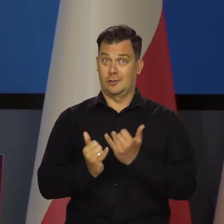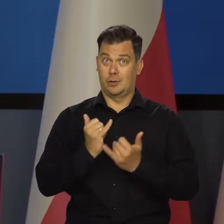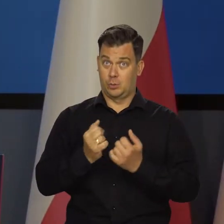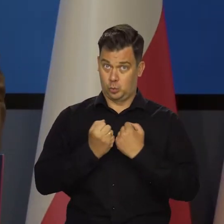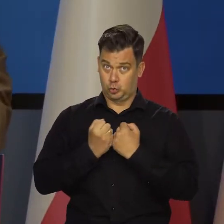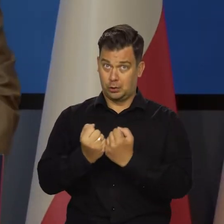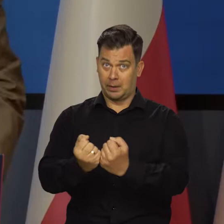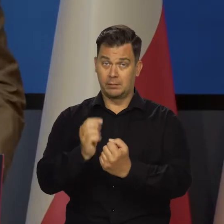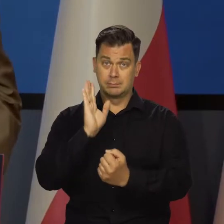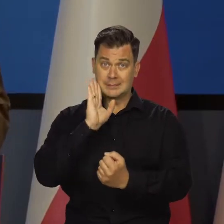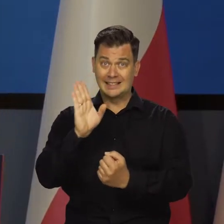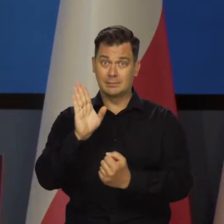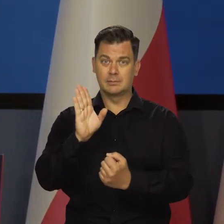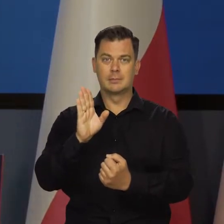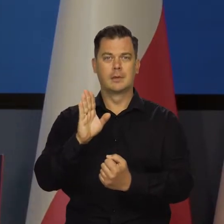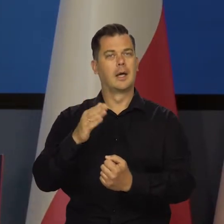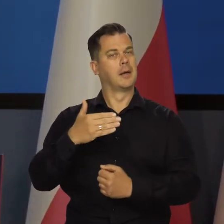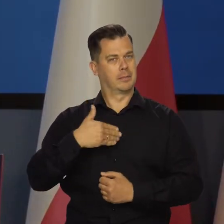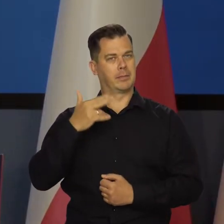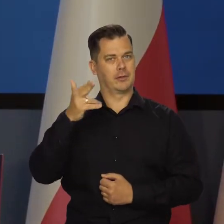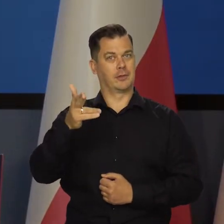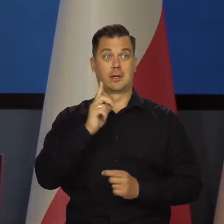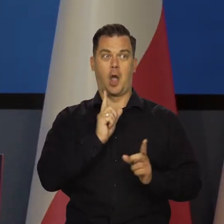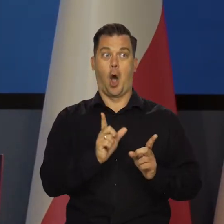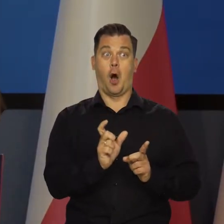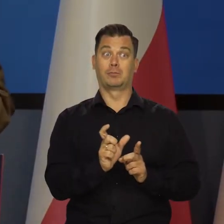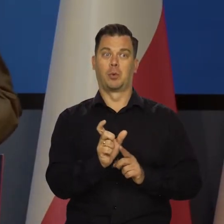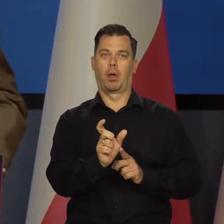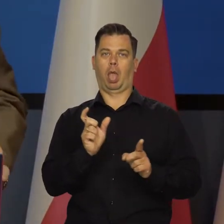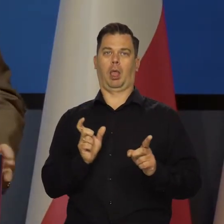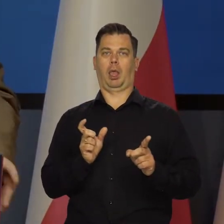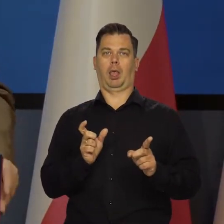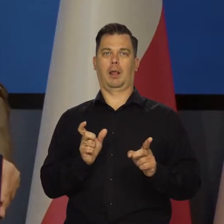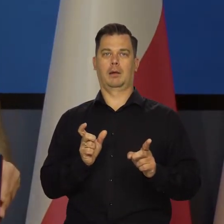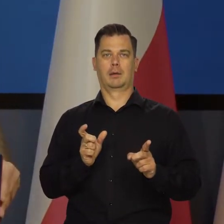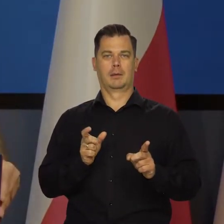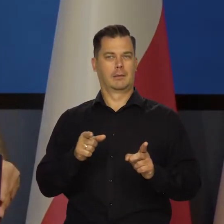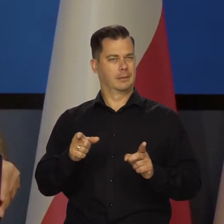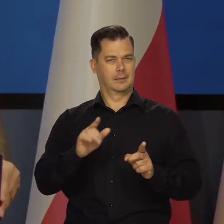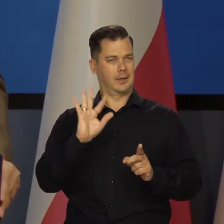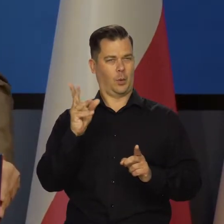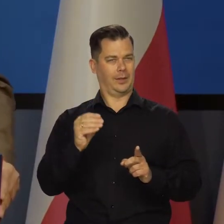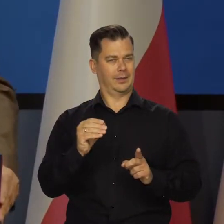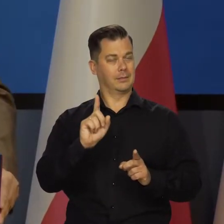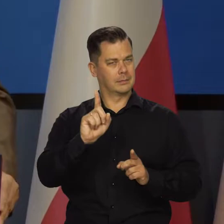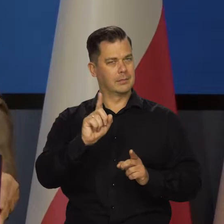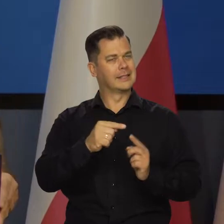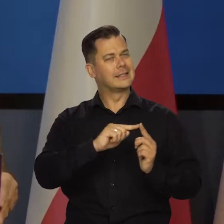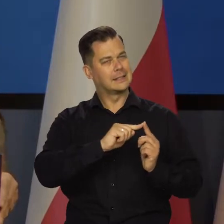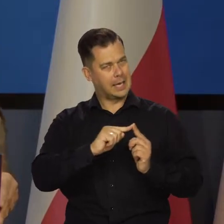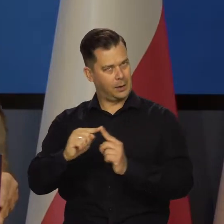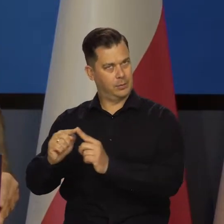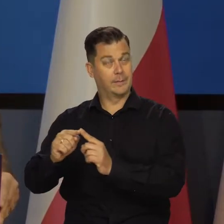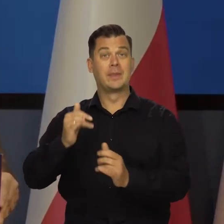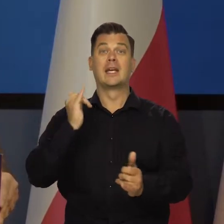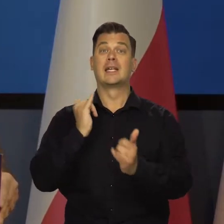ale tylko w tych warunkach. Jeszcze raz powtórzę mam nadzieję, że zdanie i będę cięte bezczelnie na kilka kawałków w tych warunkach.